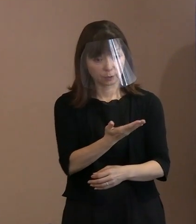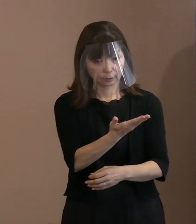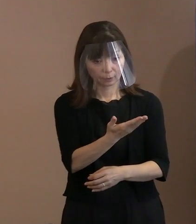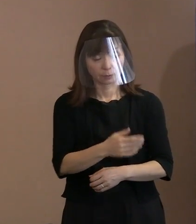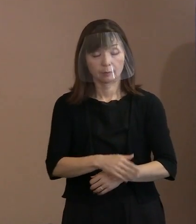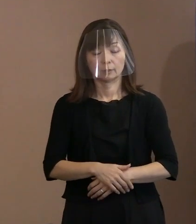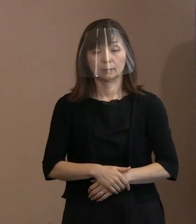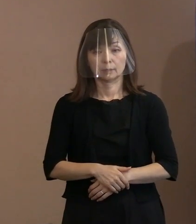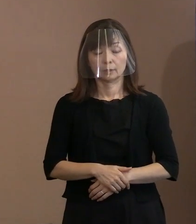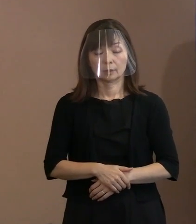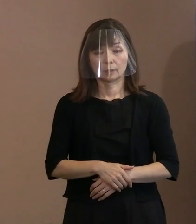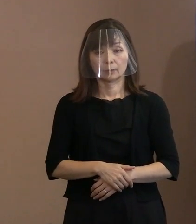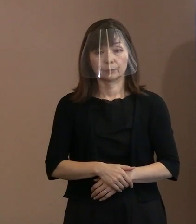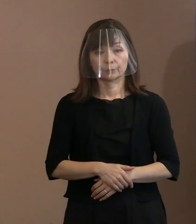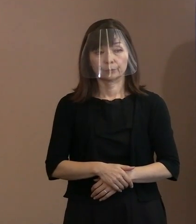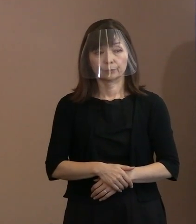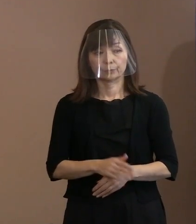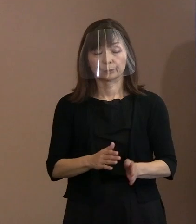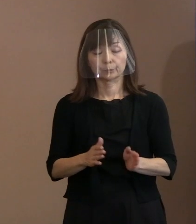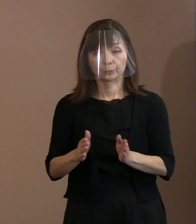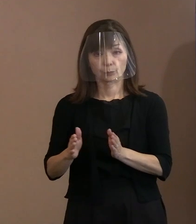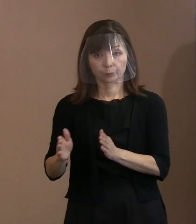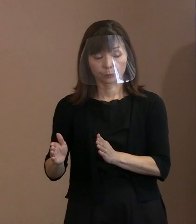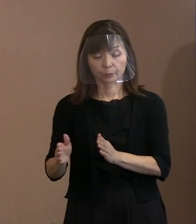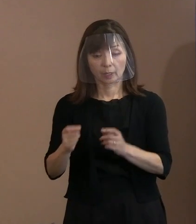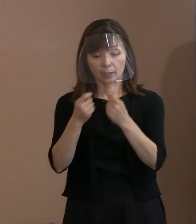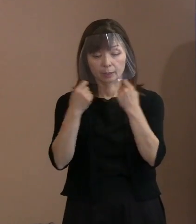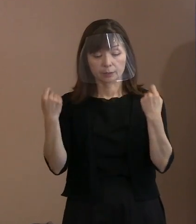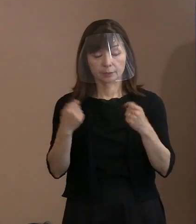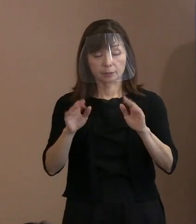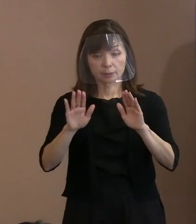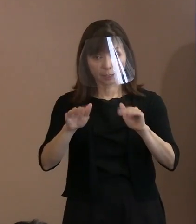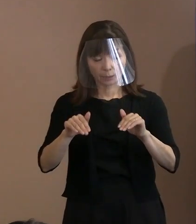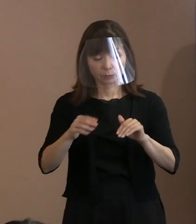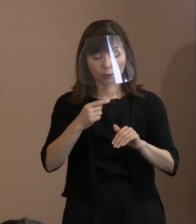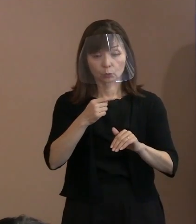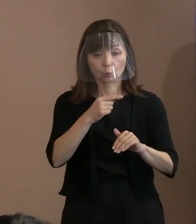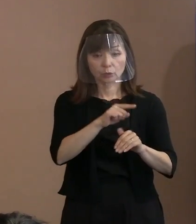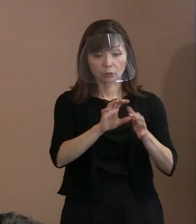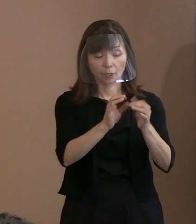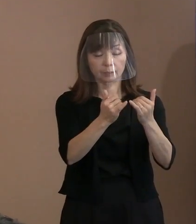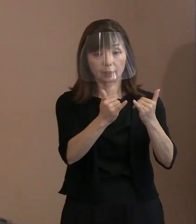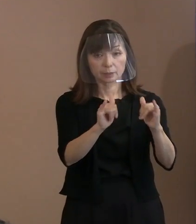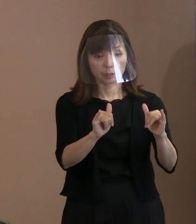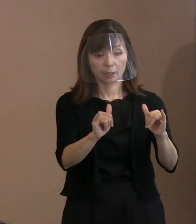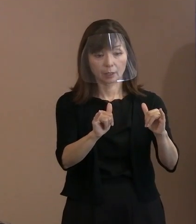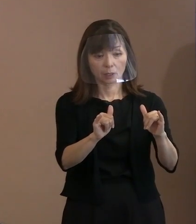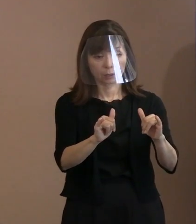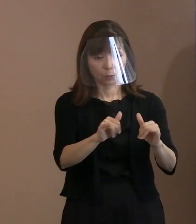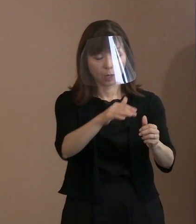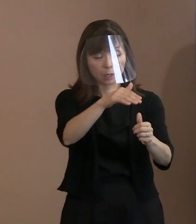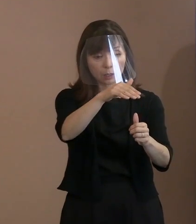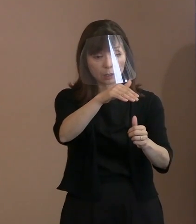一方でその(平和記念)式典自体には ロシアの関係者は招待されていないと 思うんですけど､